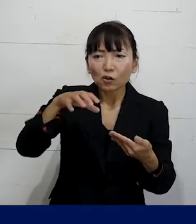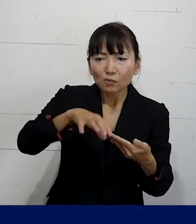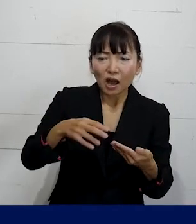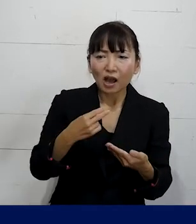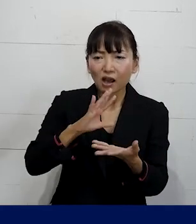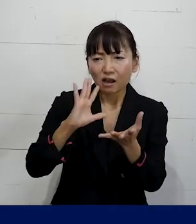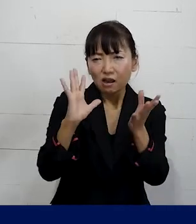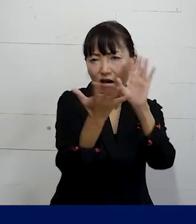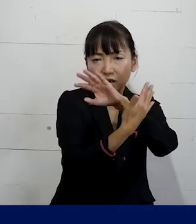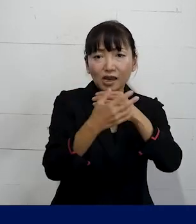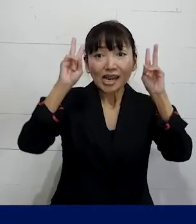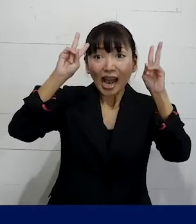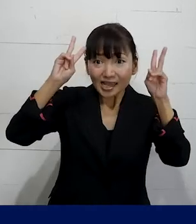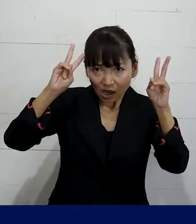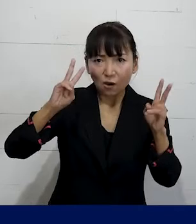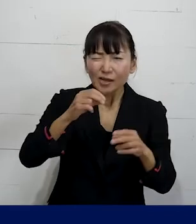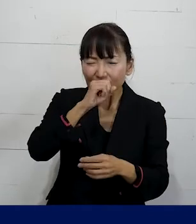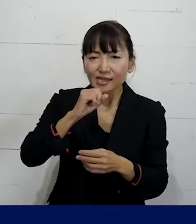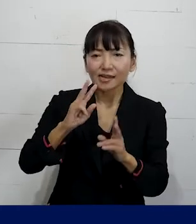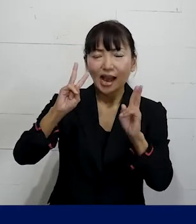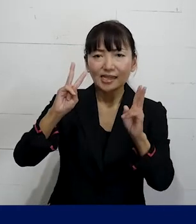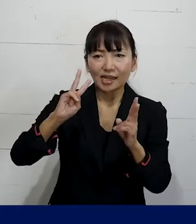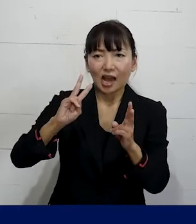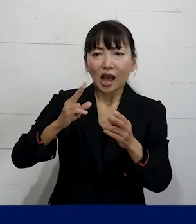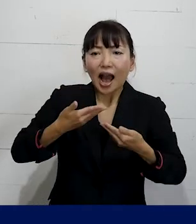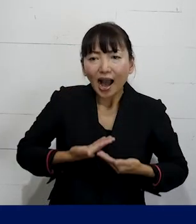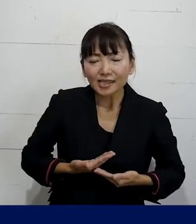会社を変えていくか 安心して働ける職場を